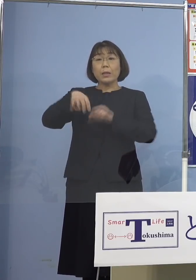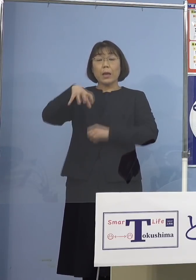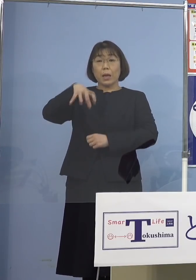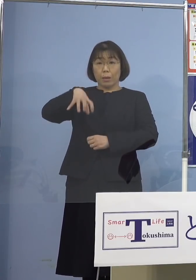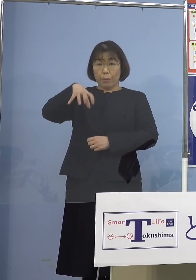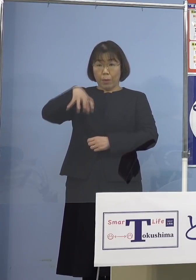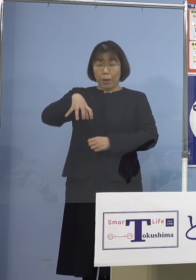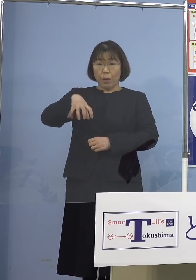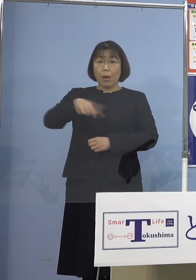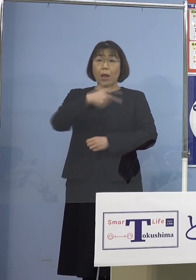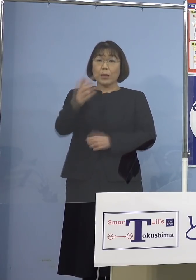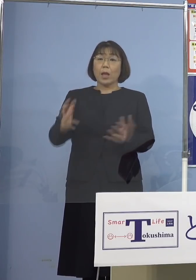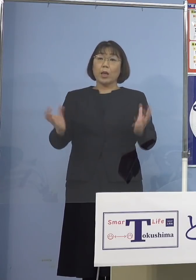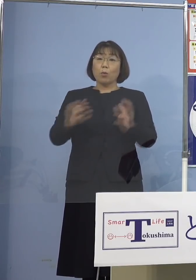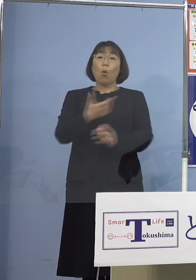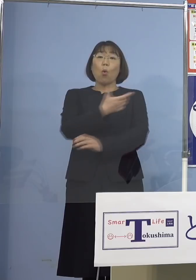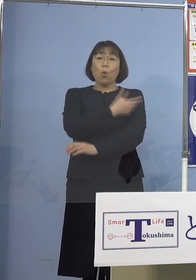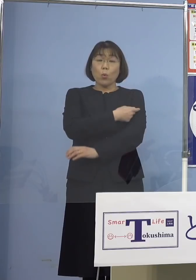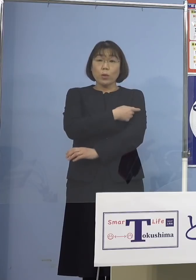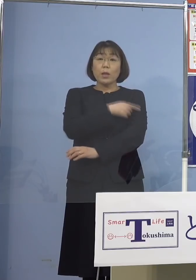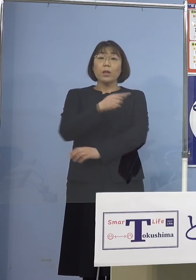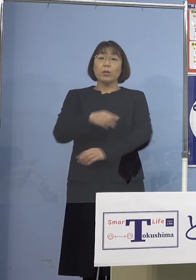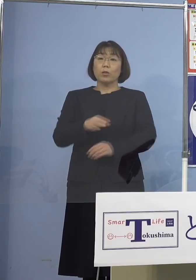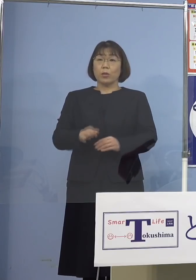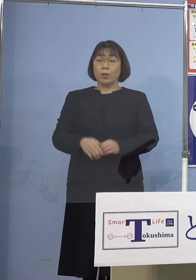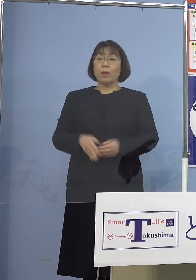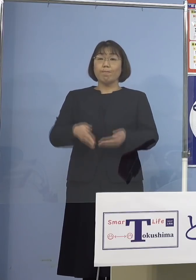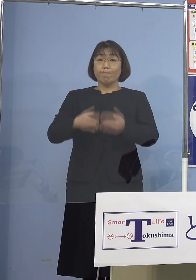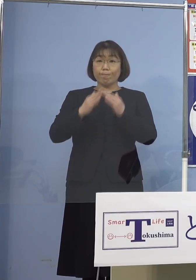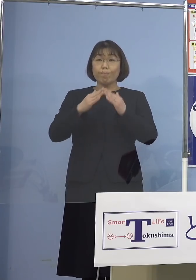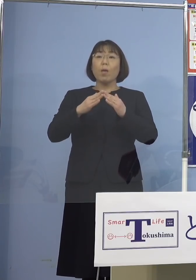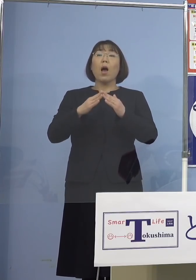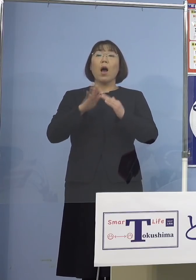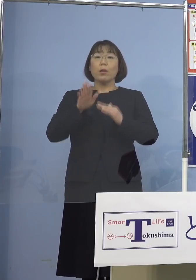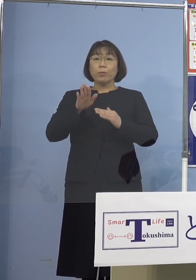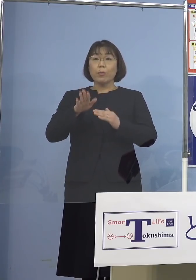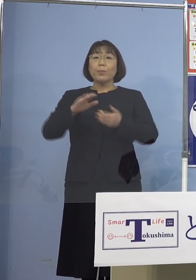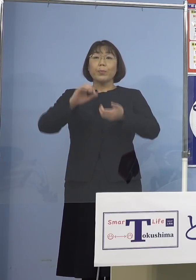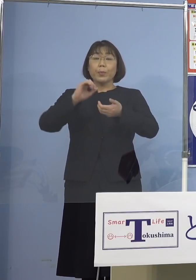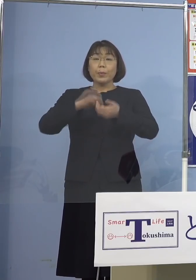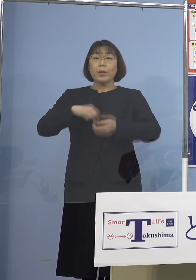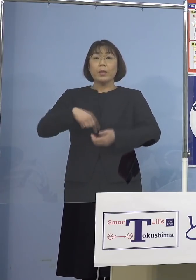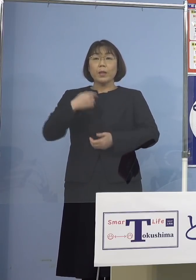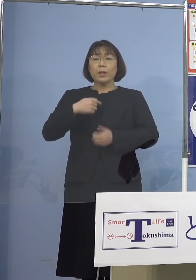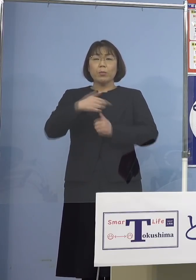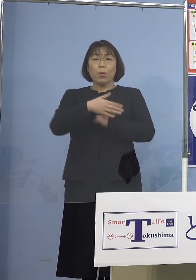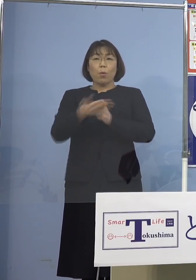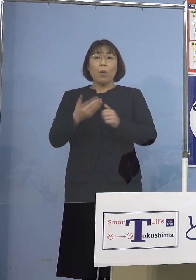大規模集団接種を開設しております 是非ご自身の身を守るためにも